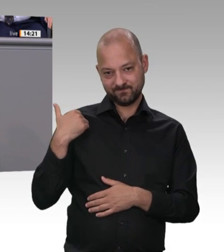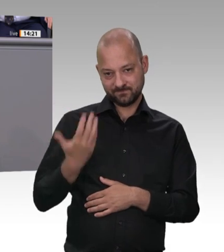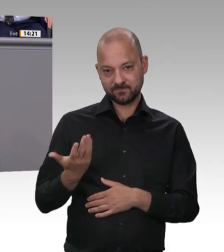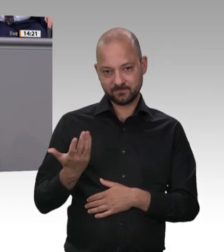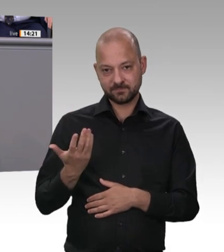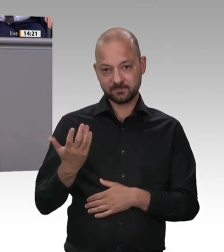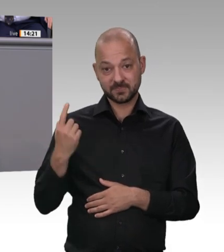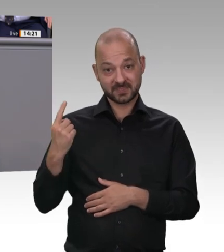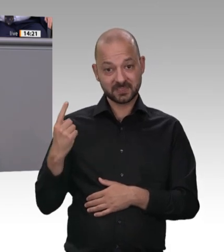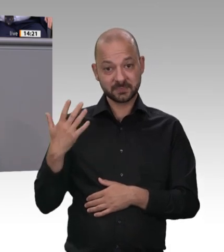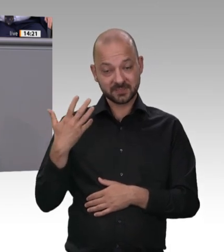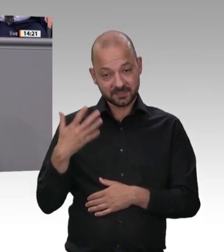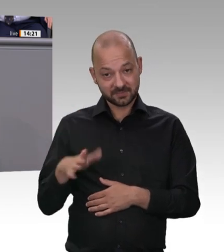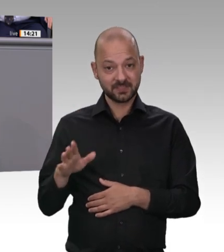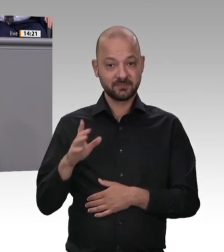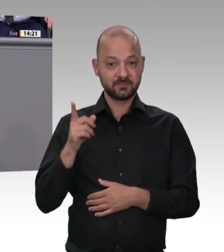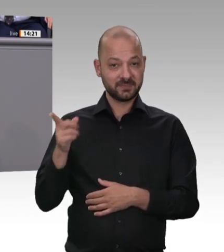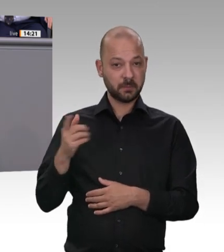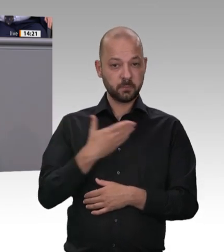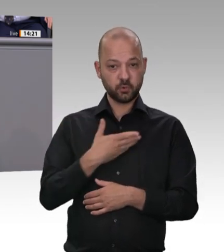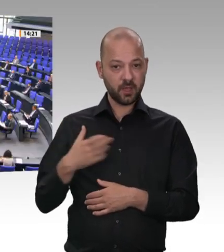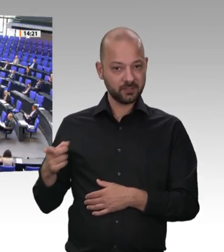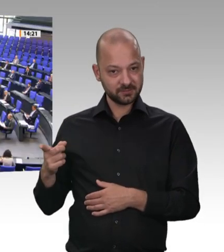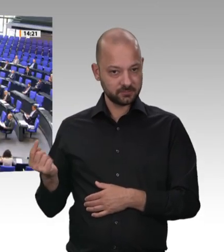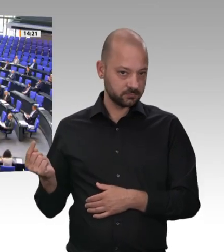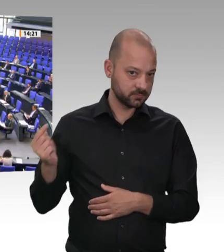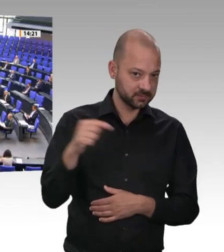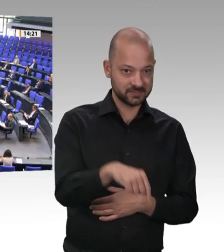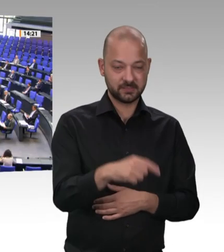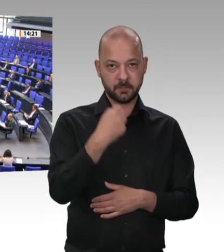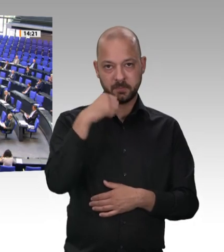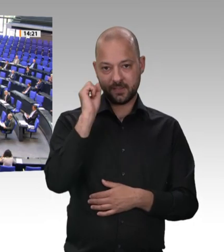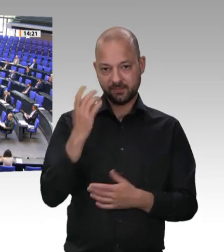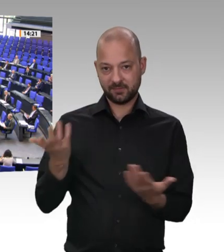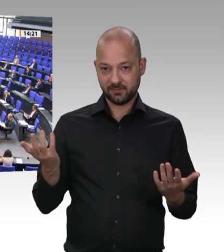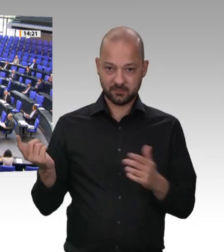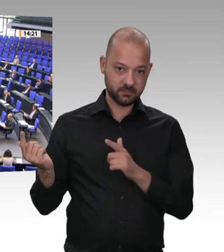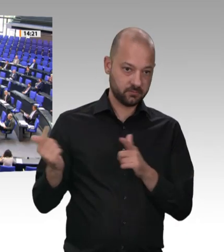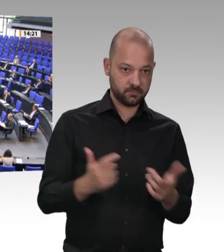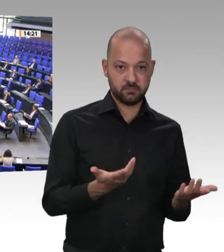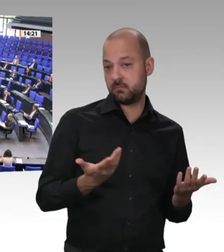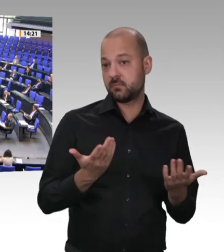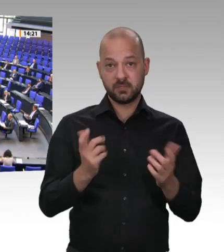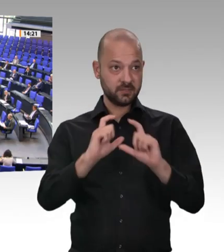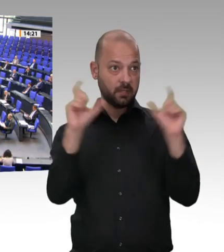allen Dingen den gleichen Gesundheitsschutz. Das ist keine Frage der Nationalität, das ist eine Frage des Anstands. Dafür interessieren Sie sich gar nicht; das wissen